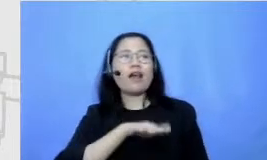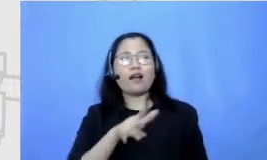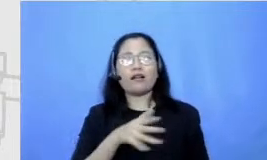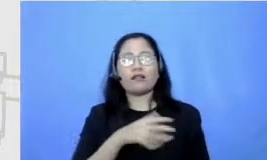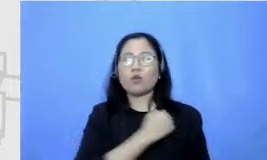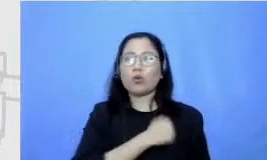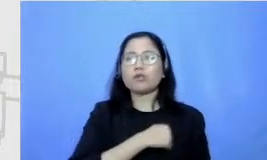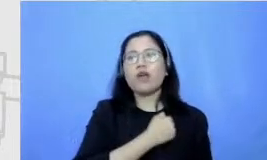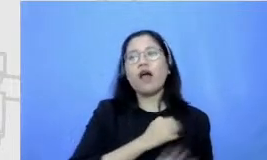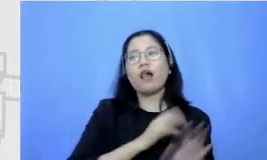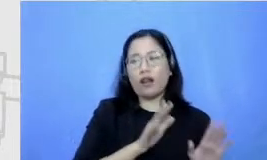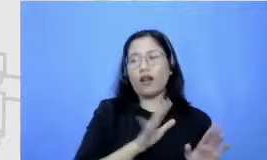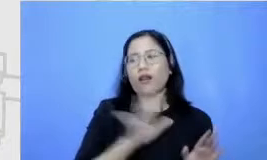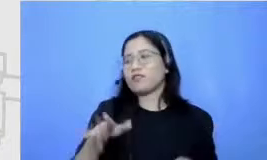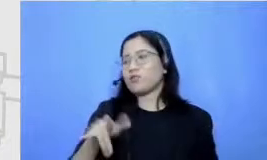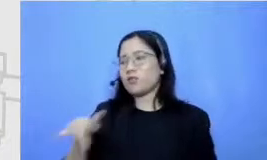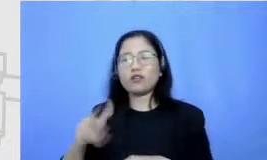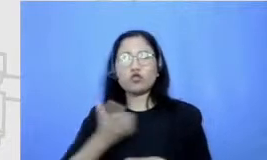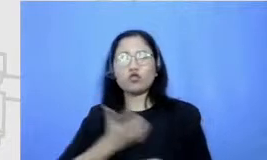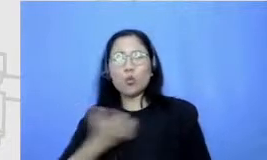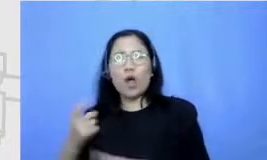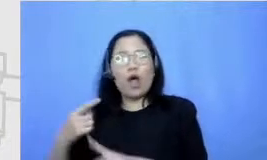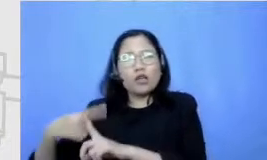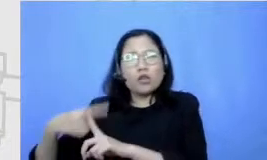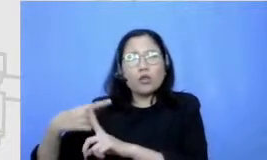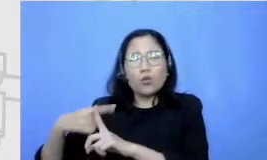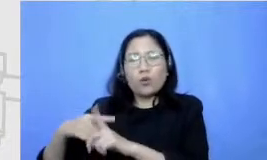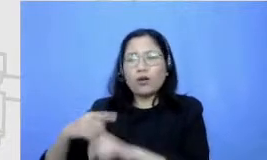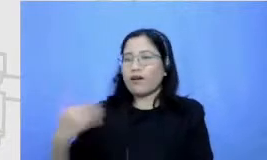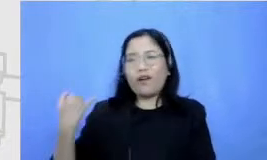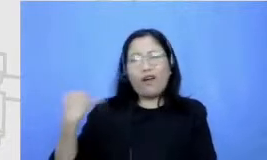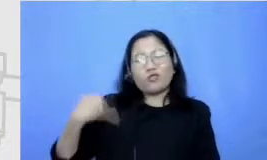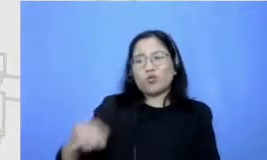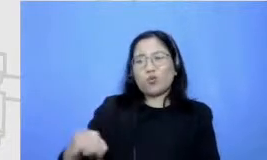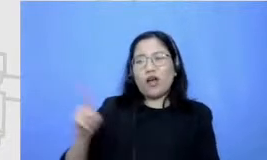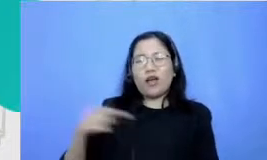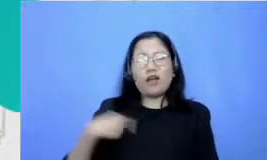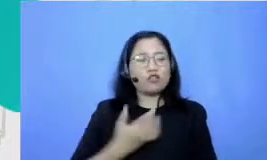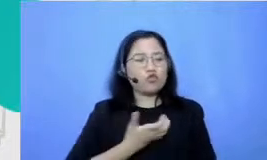itung-itungan jadi WC Hai pelajaran-pelajaran yang disukainya pelajaran pelajaran IPS Kalau